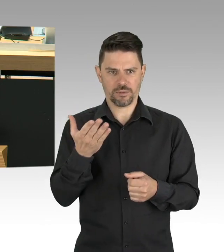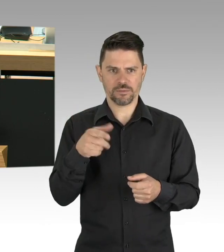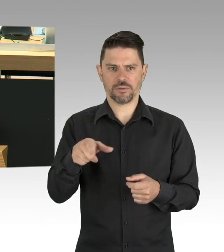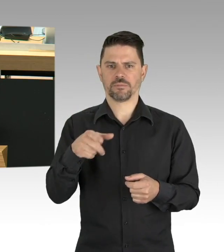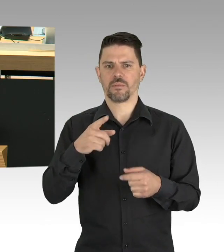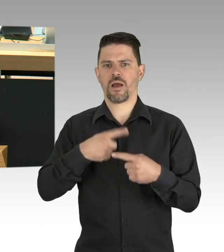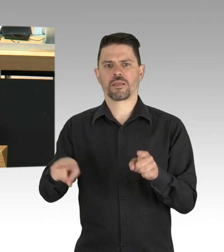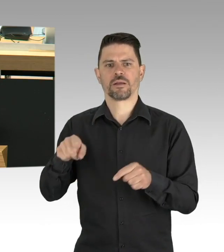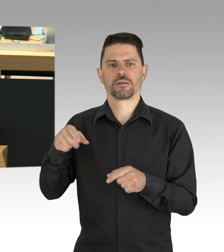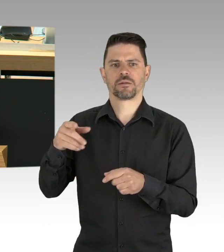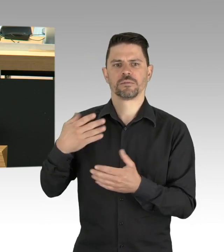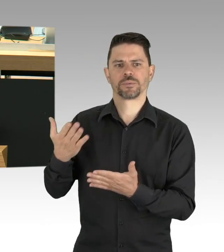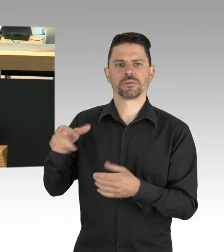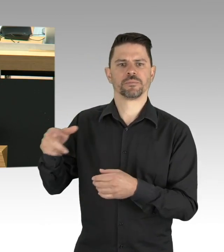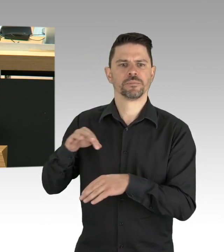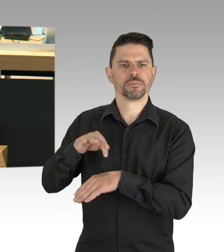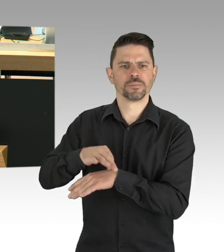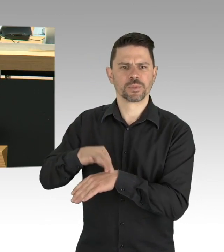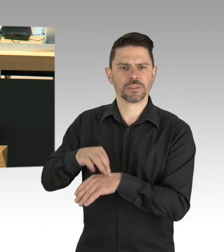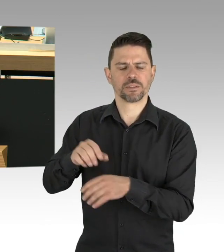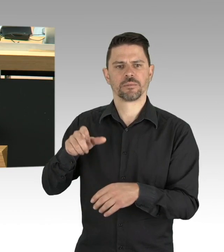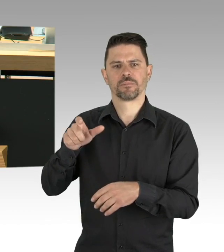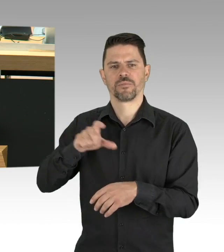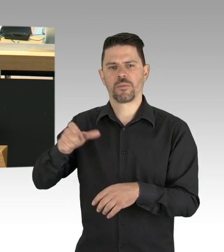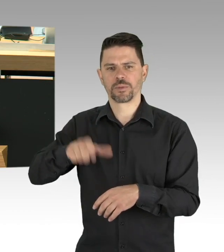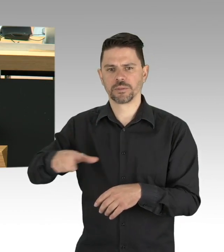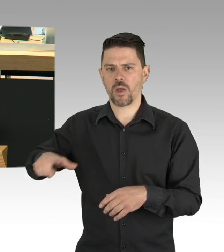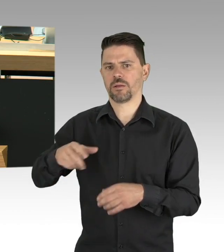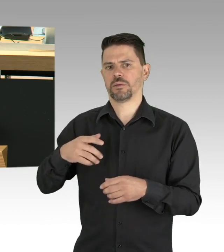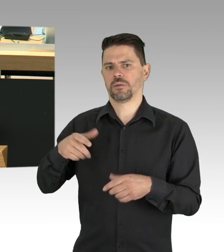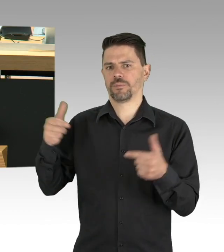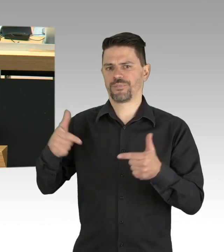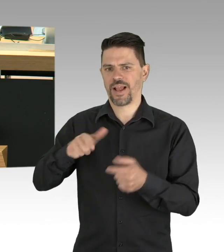mit dem von uns vorgeschlagenen City-Gutschein, der bei heimischen Unternehmen eingelöst werden kann